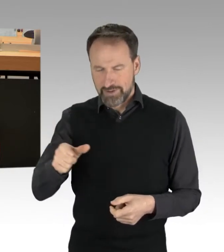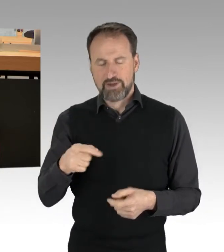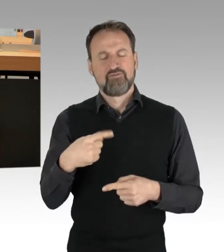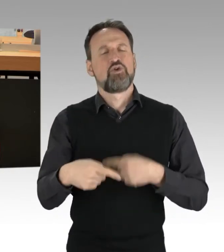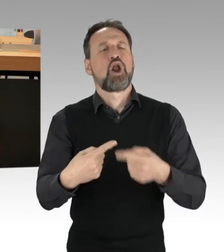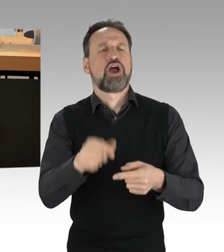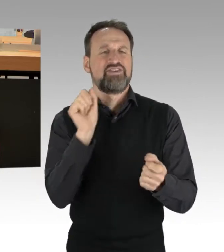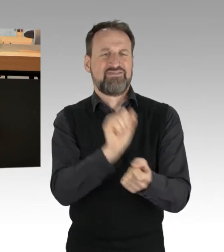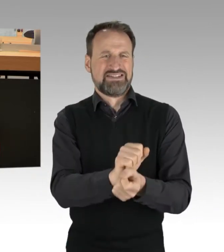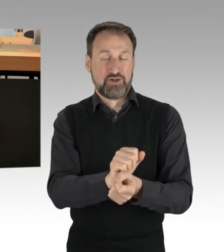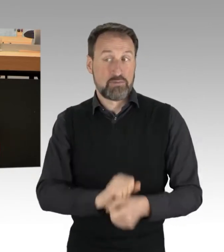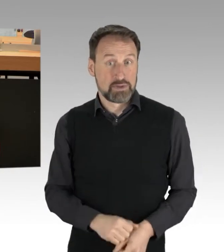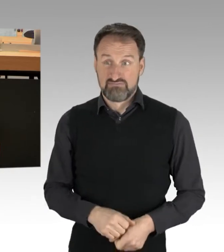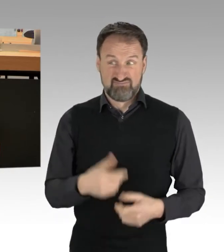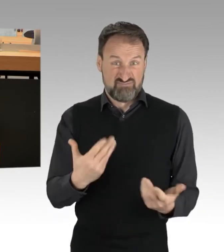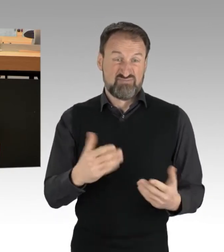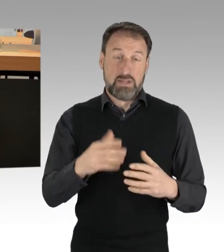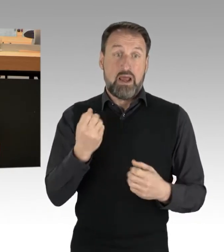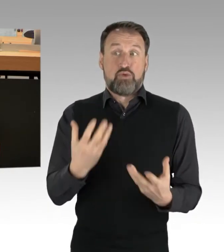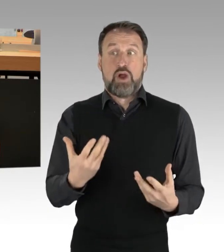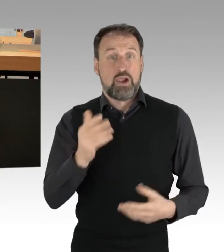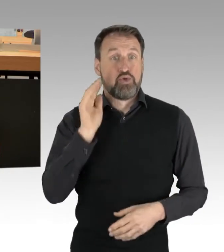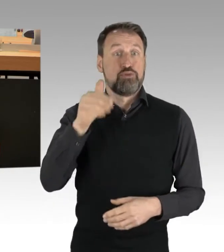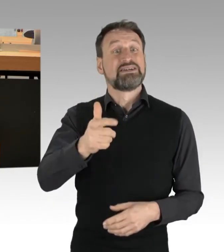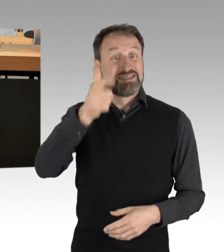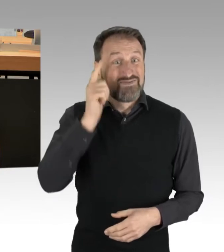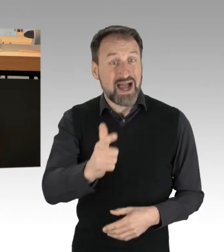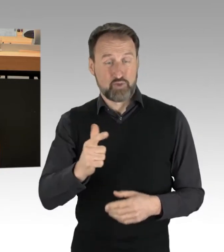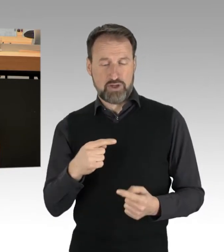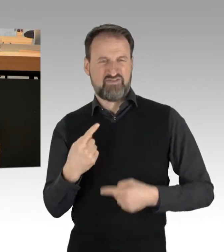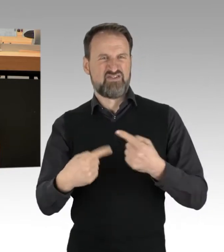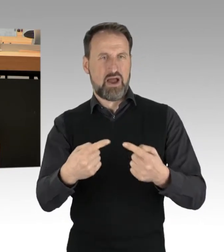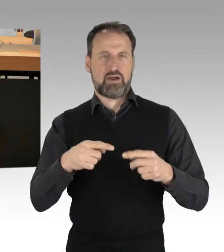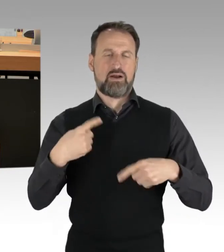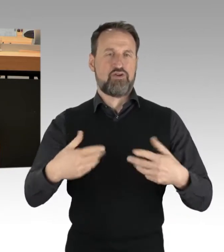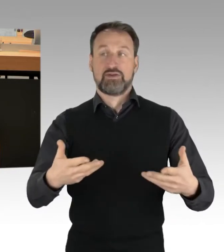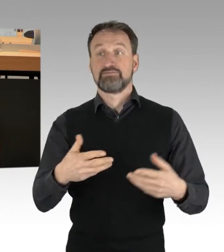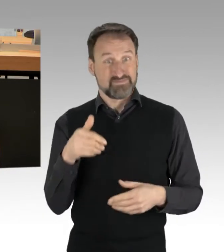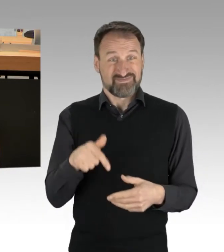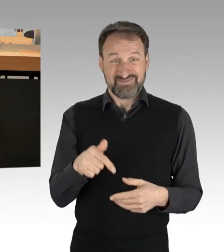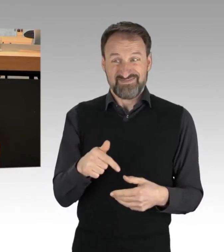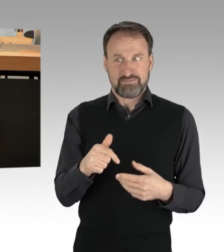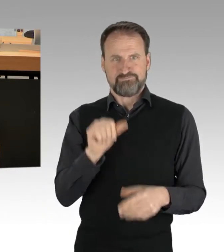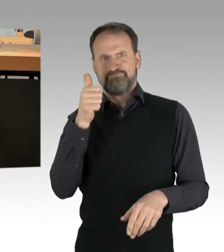Es laufen aktuell über 200 Verfahren. Besondere Aufmerksamkeit, und auch das wurde heute genannt, gab es bei einer Blockade,